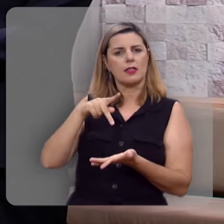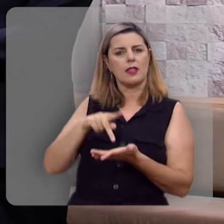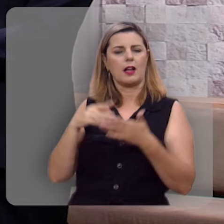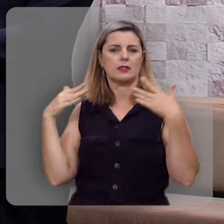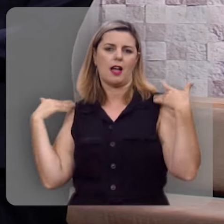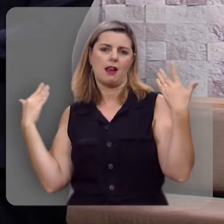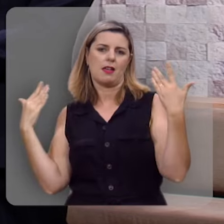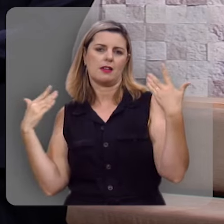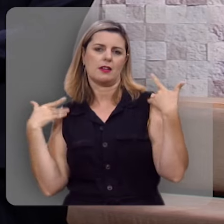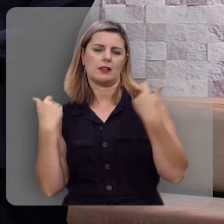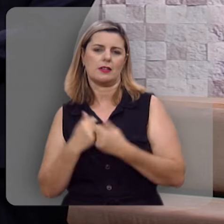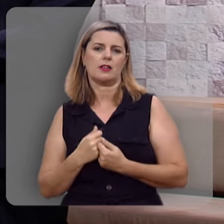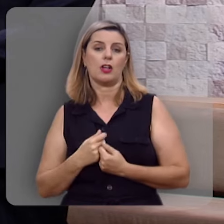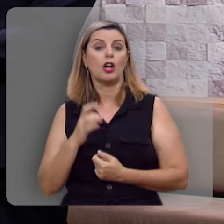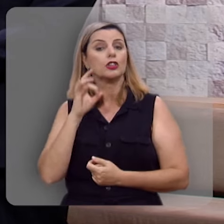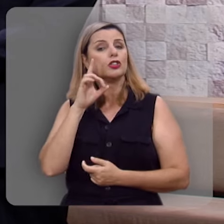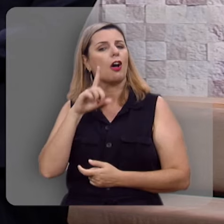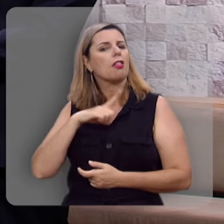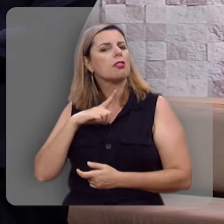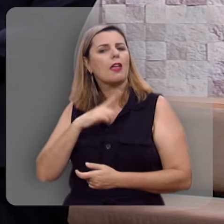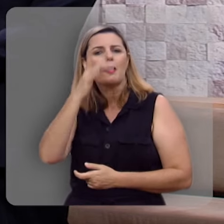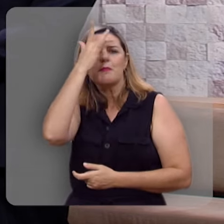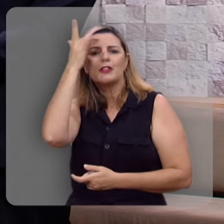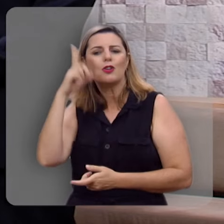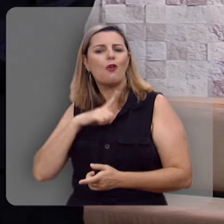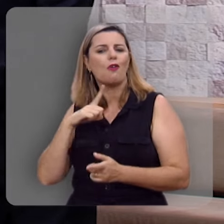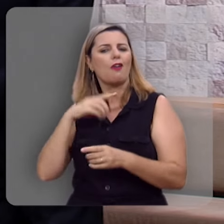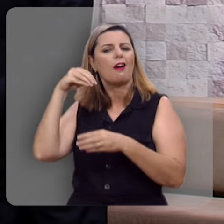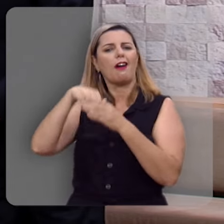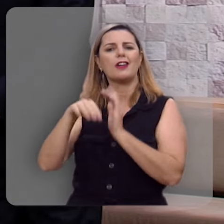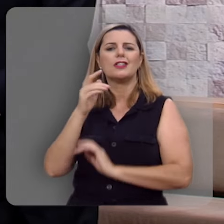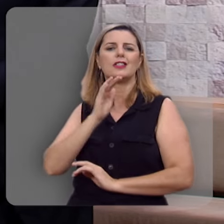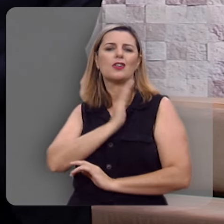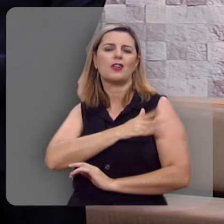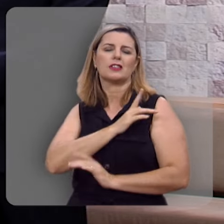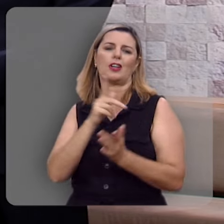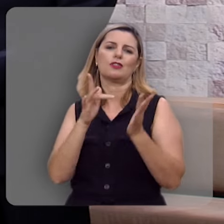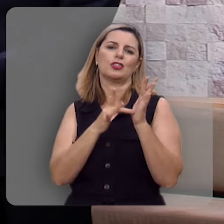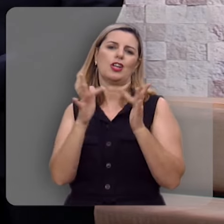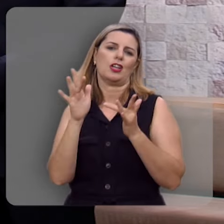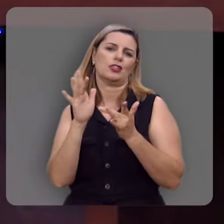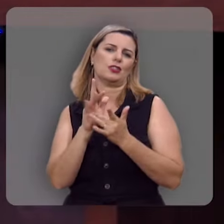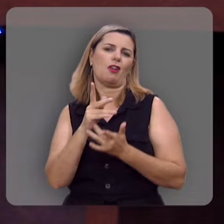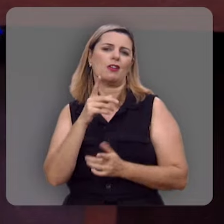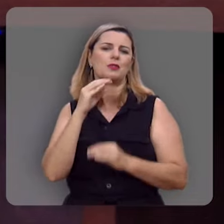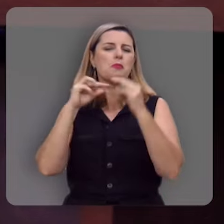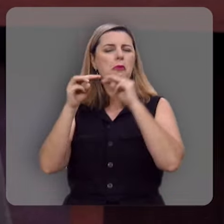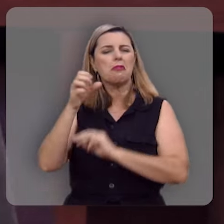alegria, que só tem aquele que tem Jesus no seu coração, já dizia o cântico antigo,